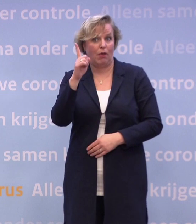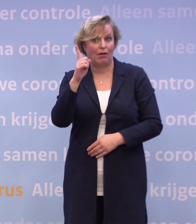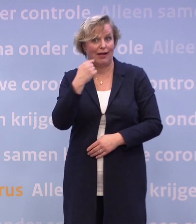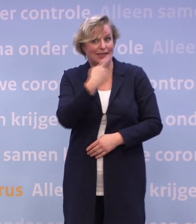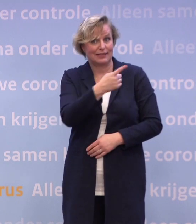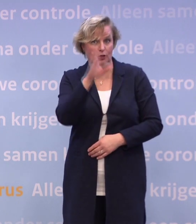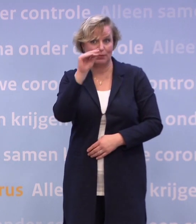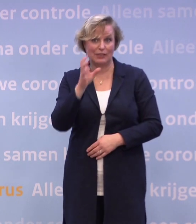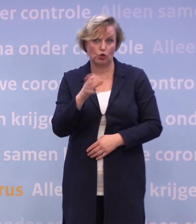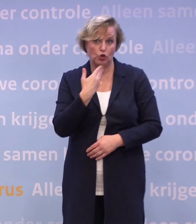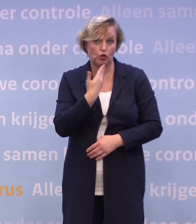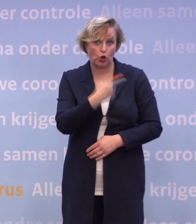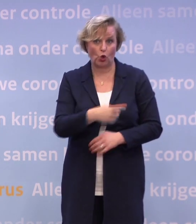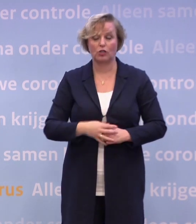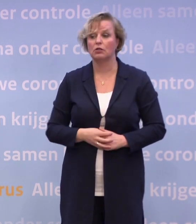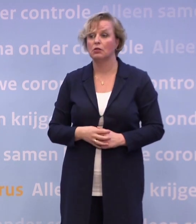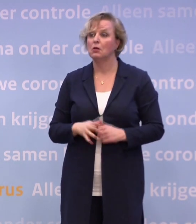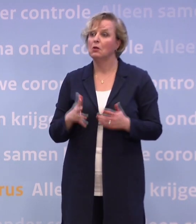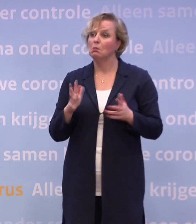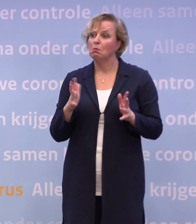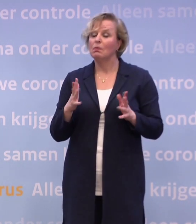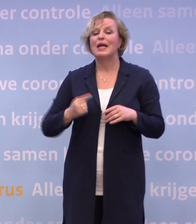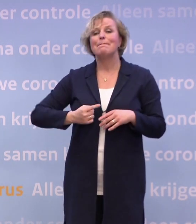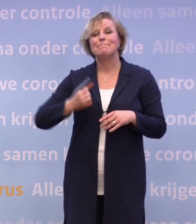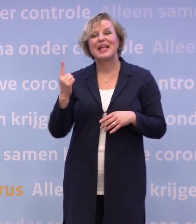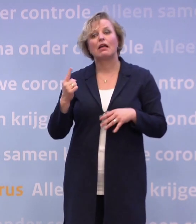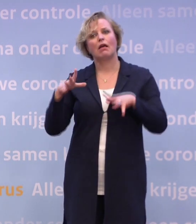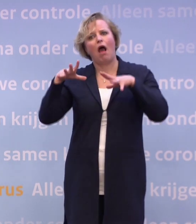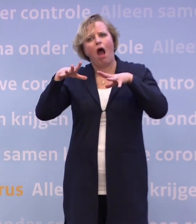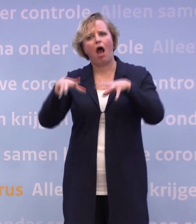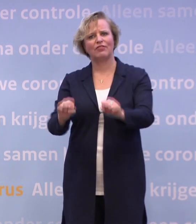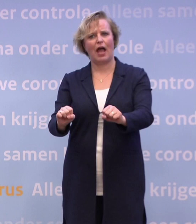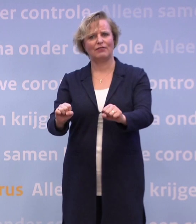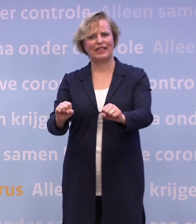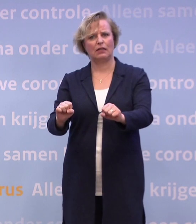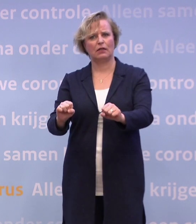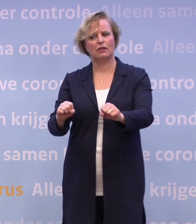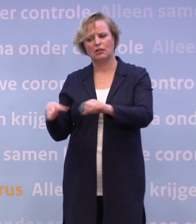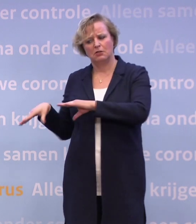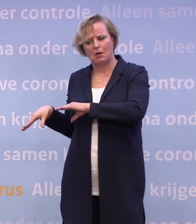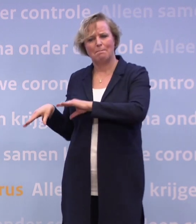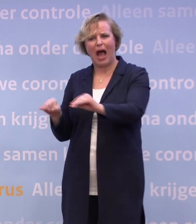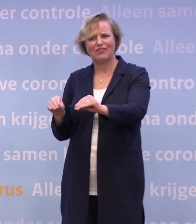Maar zou het dan wellicht helpen om ook meer in te zetten op handhaving? Niet zozeer strengere maatregelen, maar het meer afdwingen van wat er nu geldt?